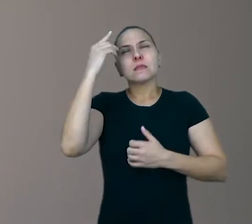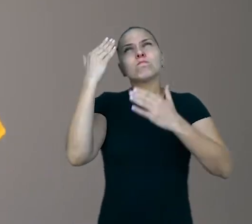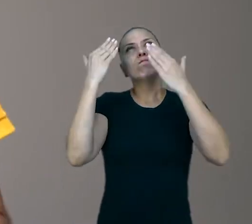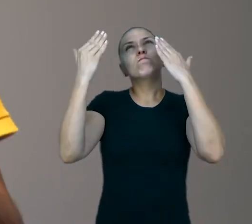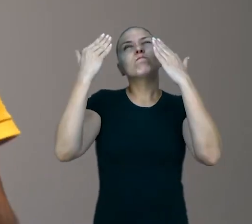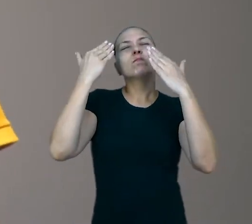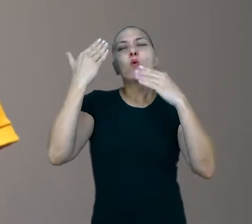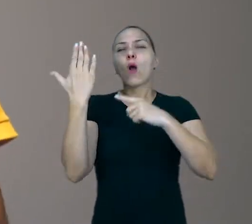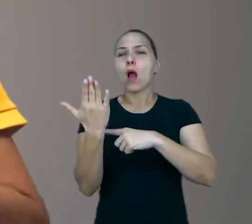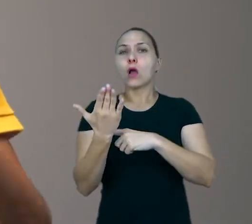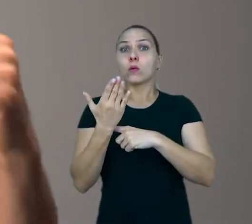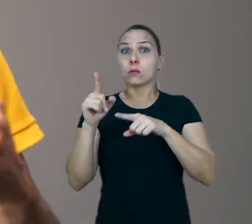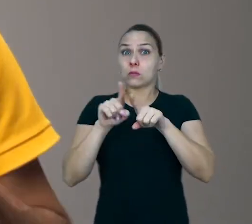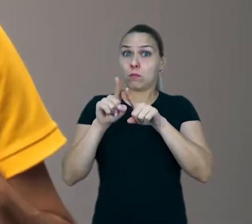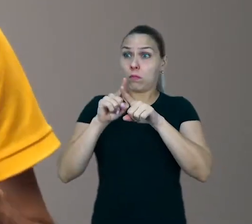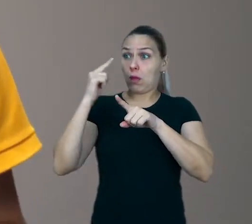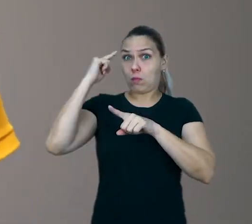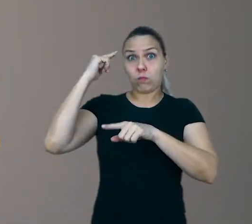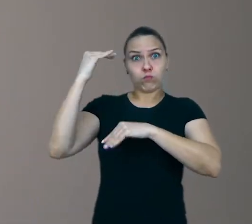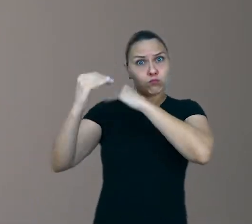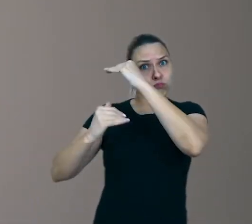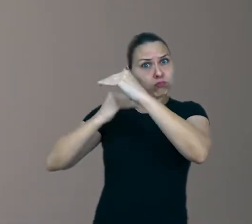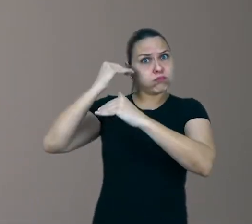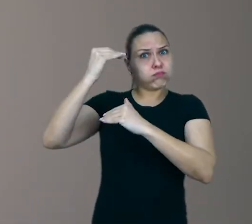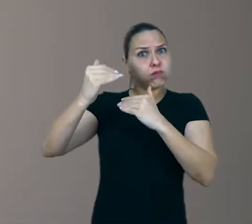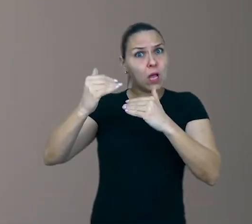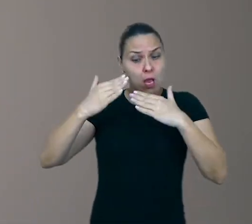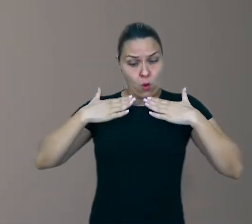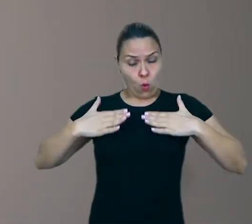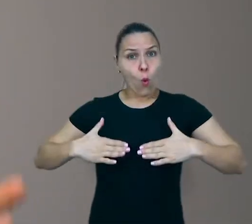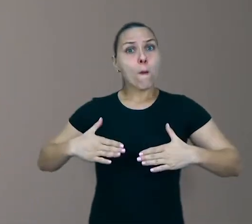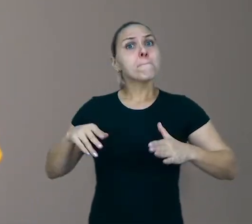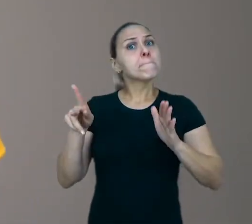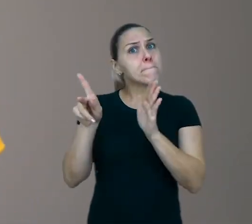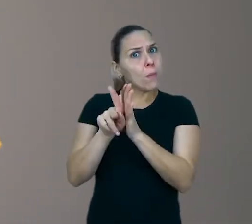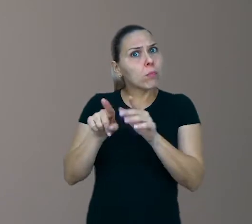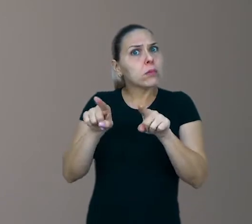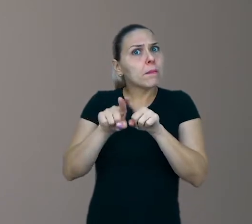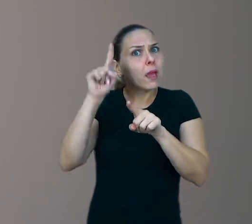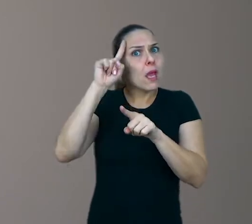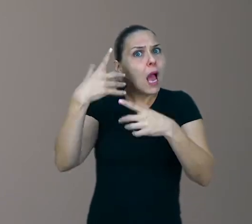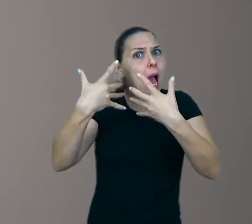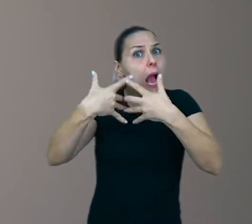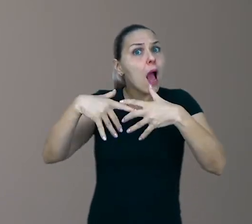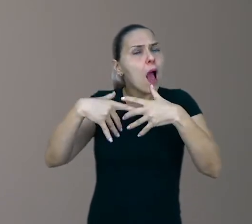para o desenvolvimento de habilidades corporais ou para aprendizagem de regras de convivência.